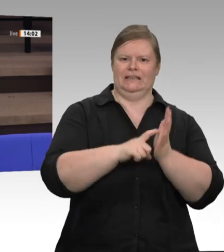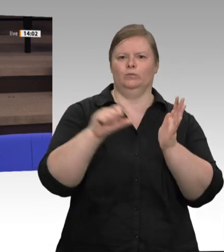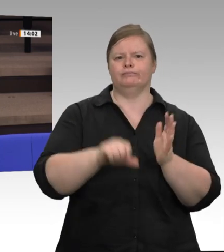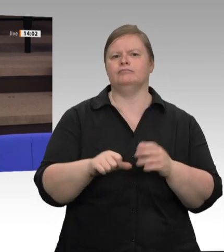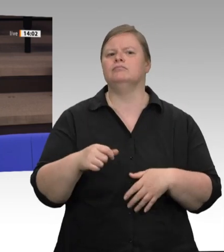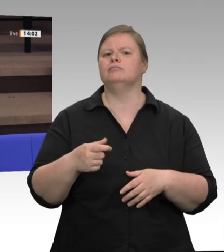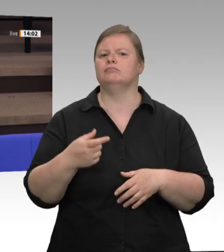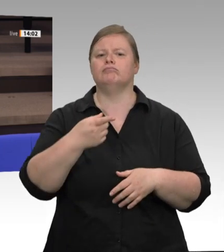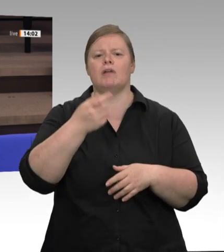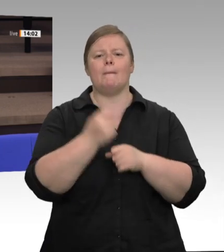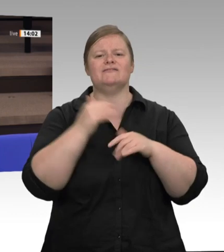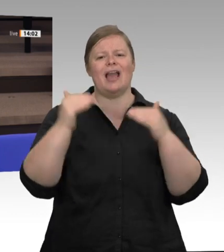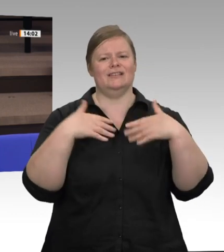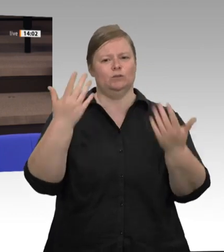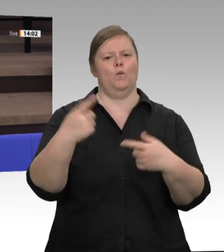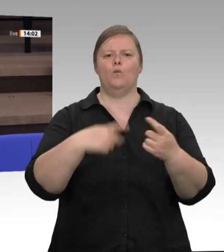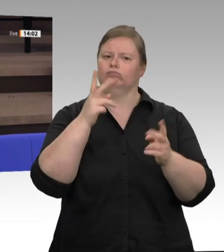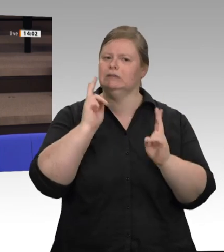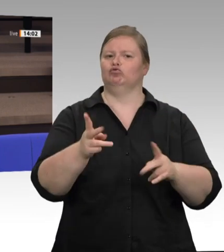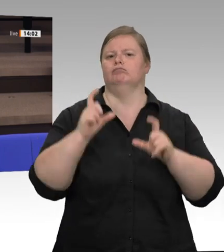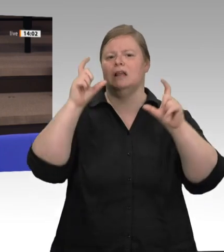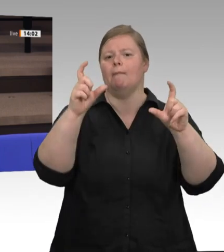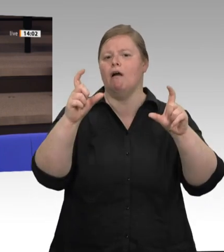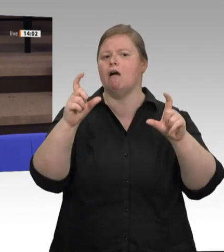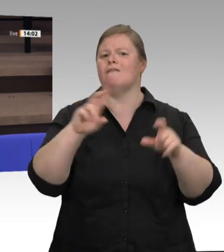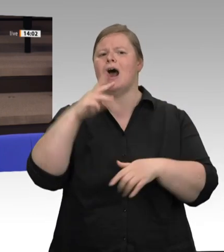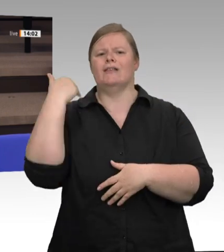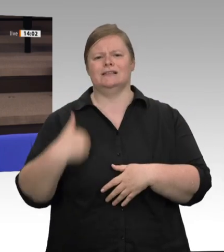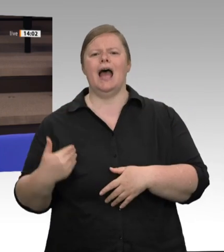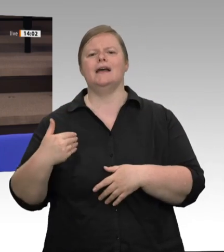der jetzigen Situation weitergehen soll. Ihr Ministerpräsident Laschet hat am